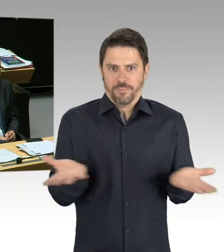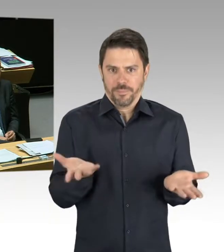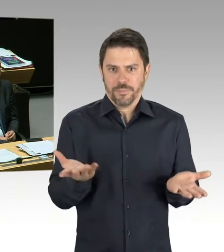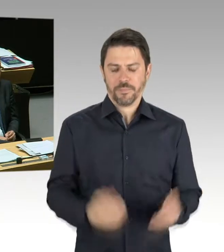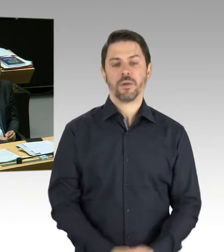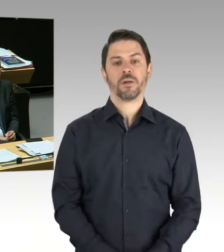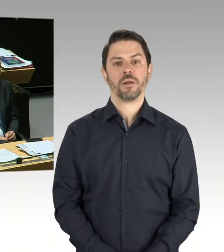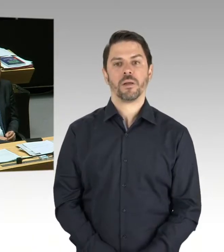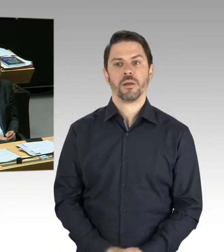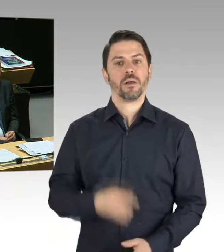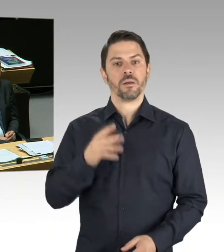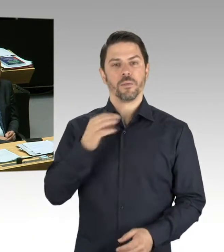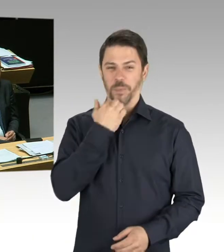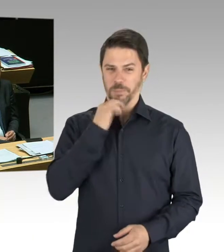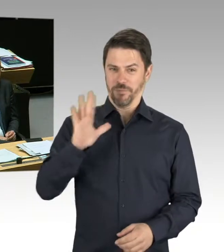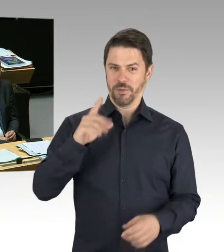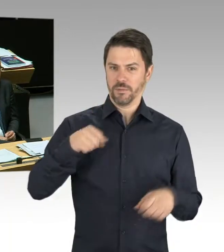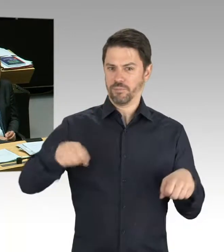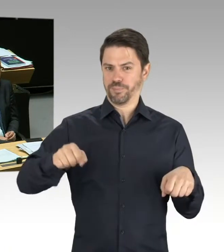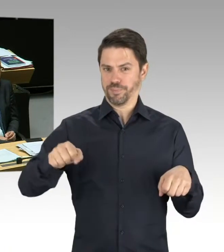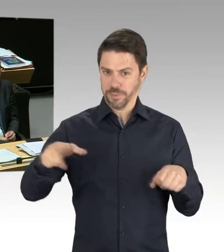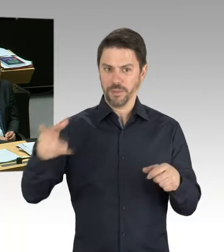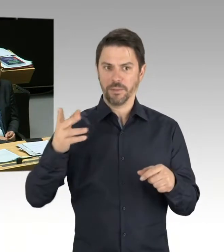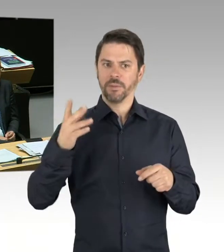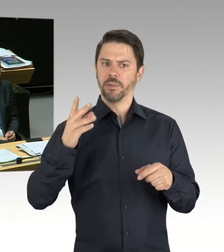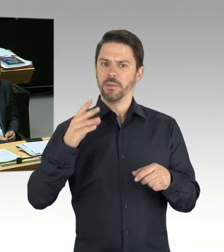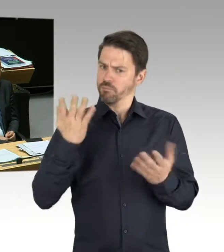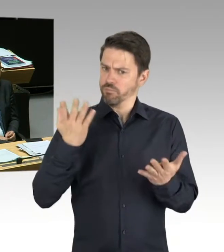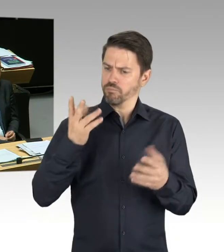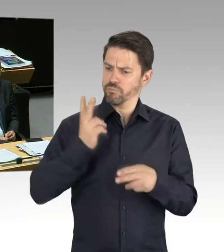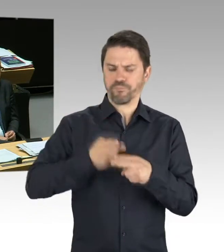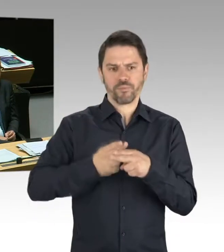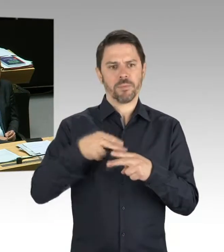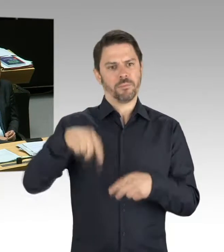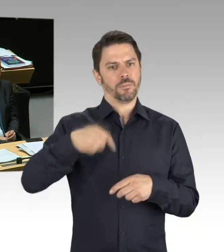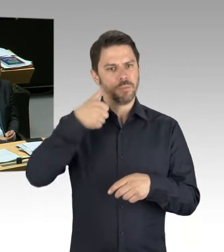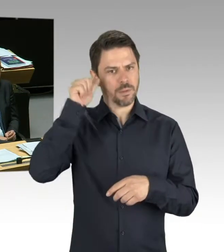für den weltweiten Motorradmarkt. Sie wissen auch, dass BMW hier in Berlin